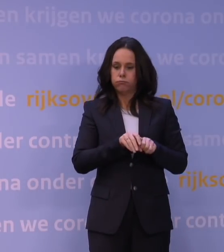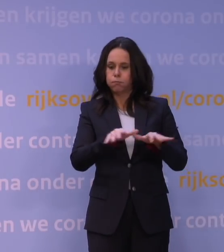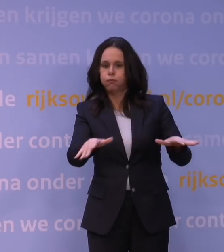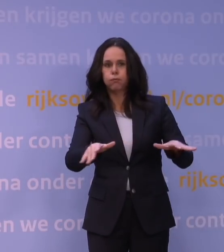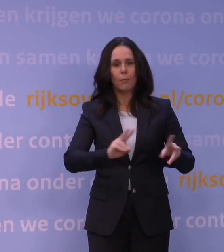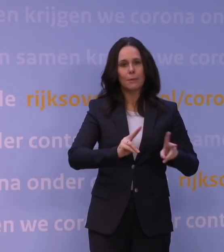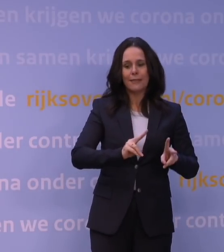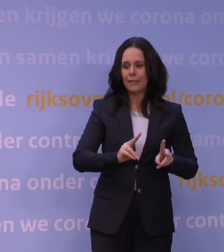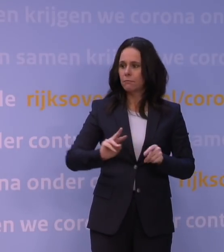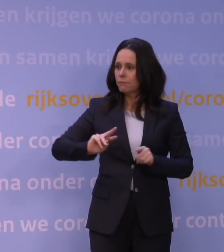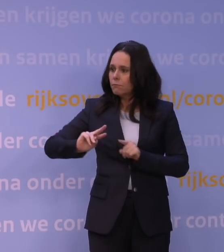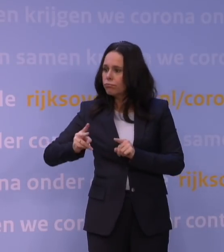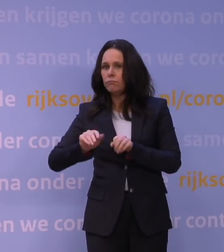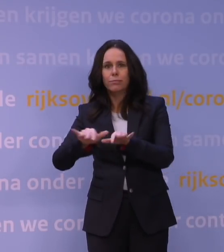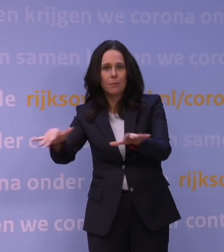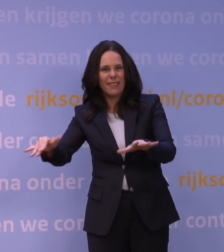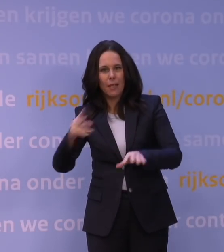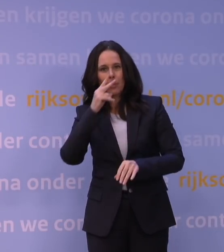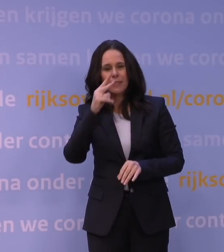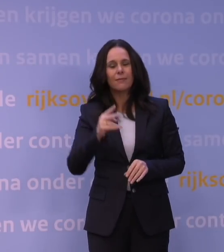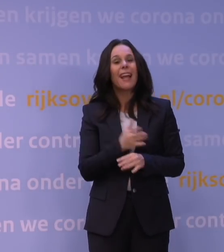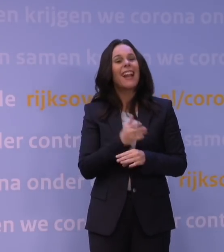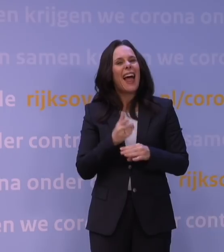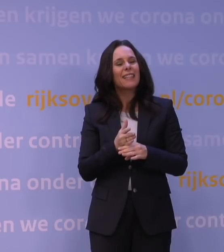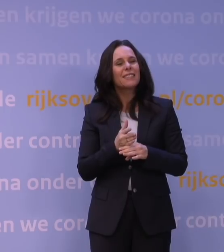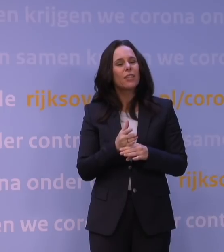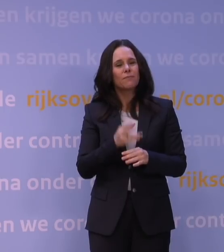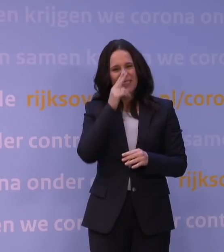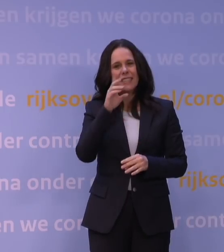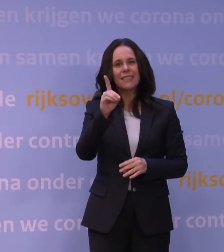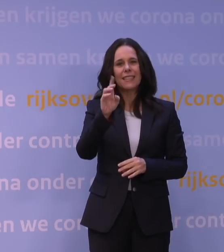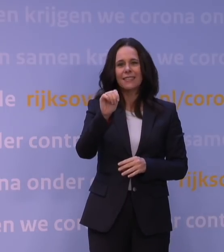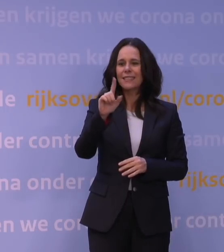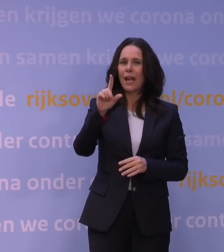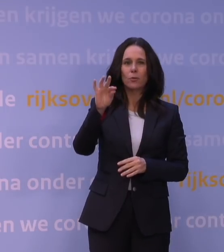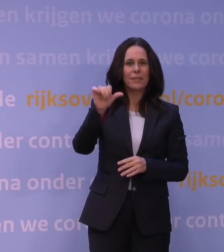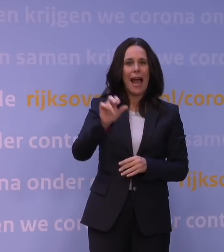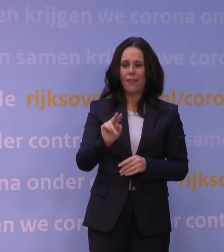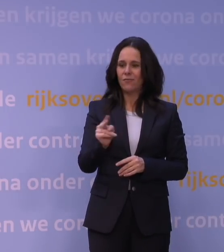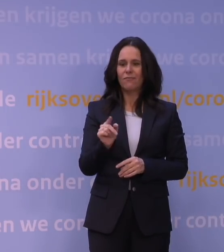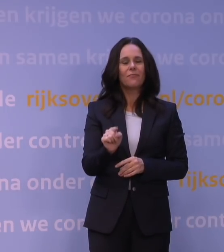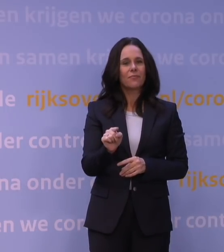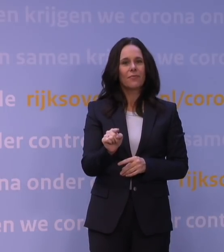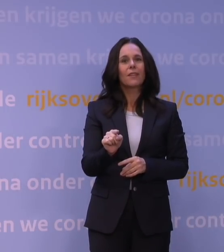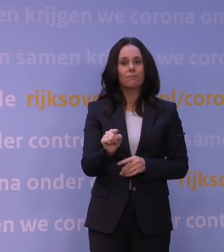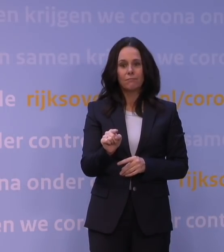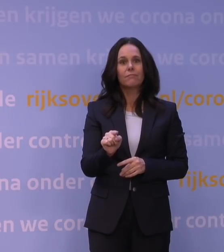En zoals u weet, was de laatste variant die dat deed natuurlijk de deltavariant en we hebben dagelijks nog enkele tienduizenden infecties